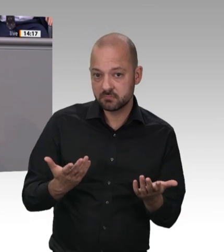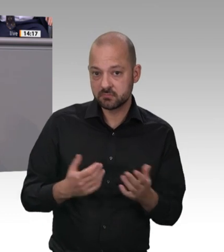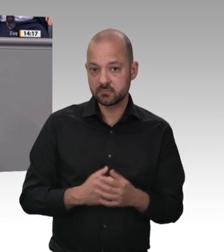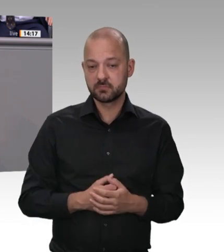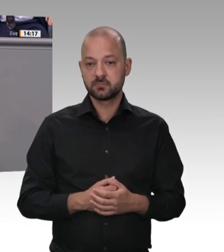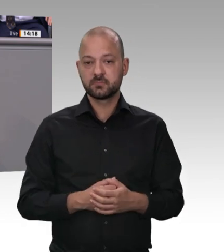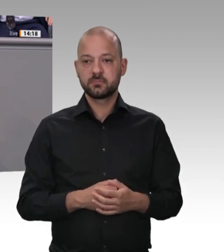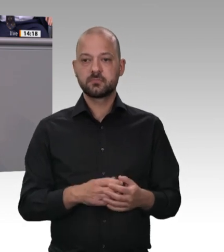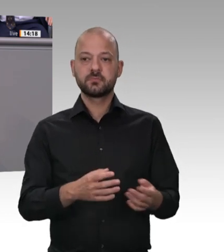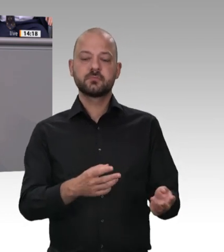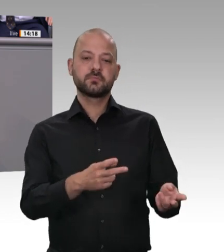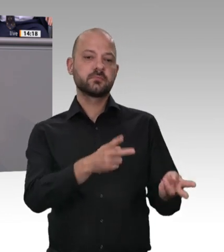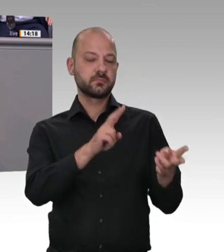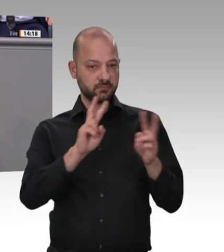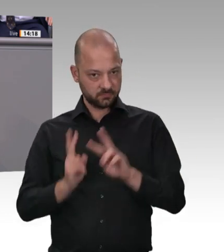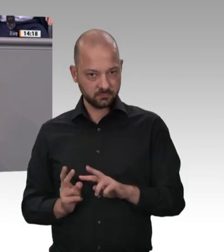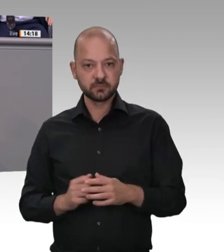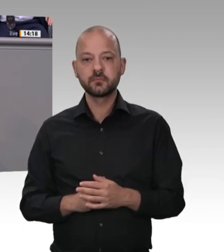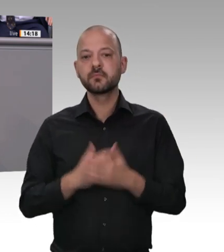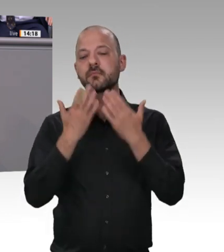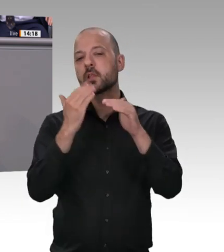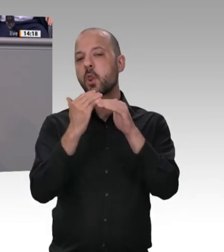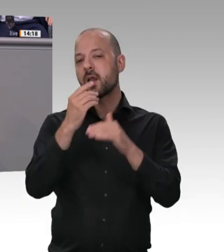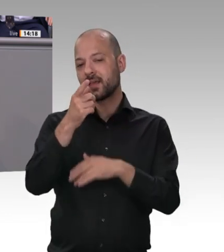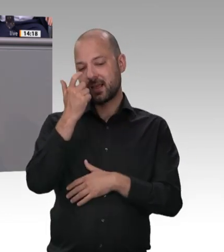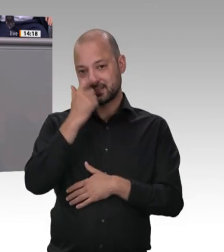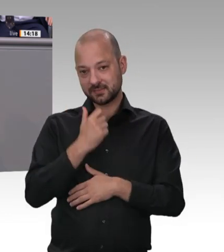Verantwortungslosigkeit zur Ausbeutung von Menschen inzwischen sogar ein allgemeines